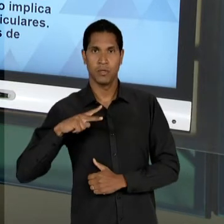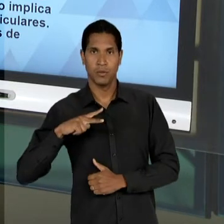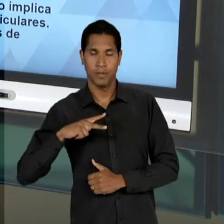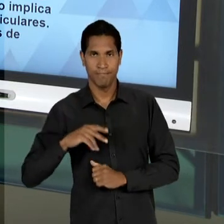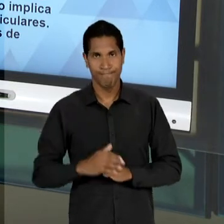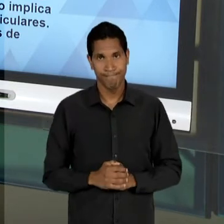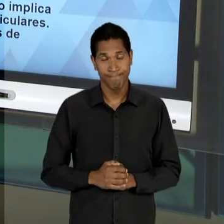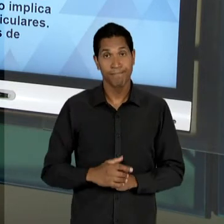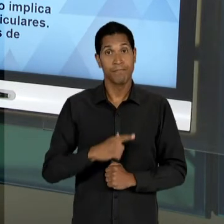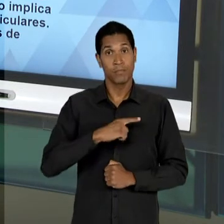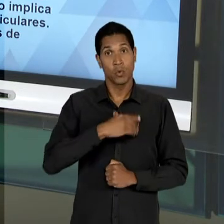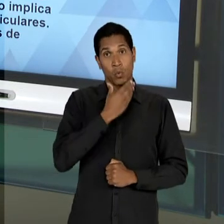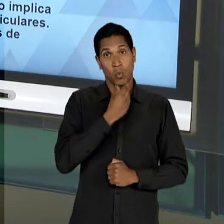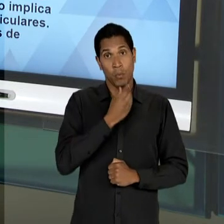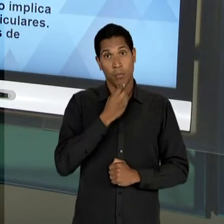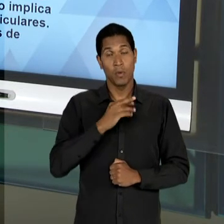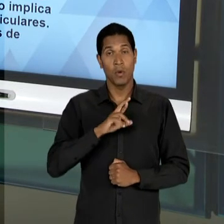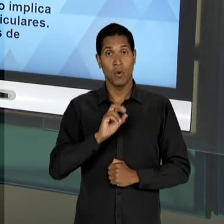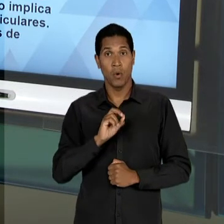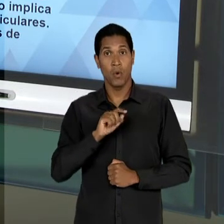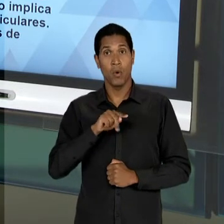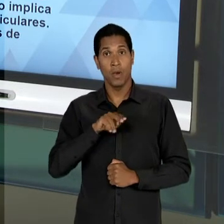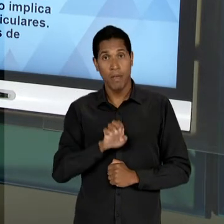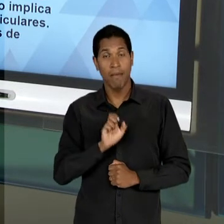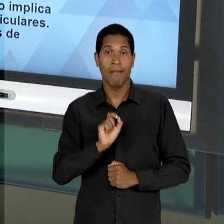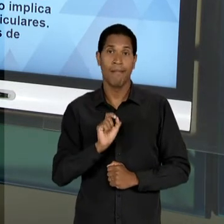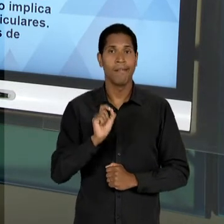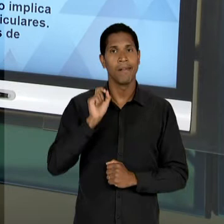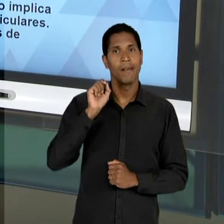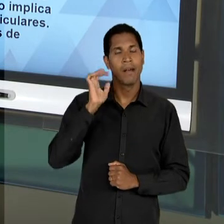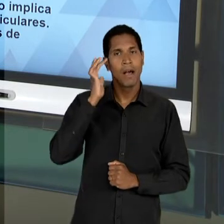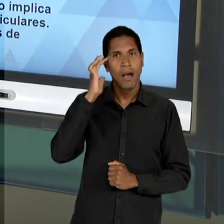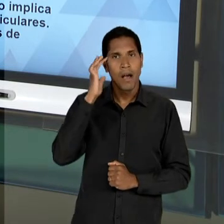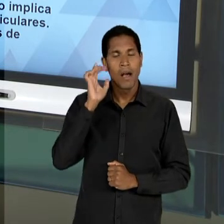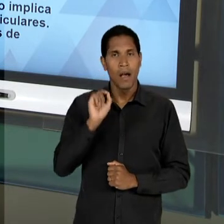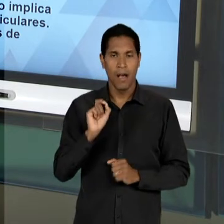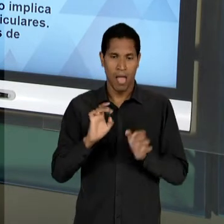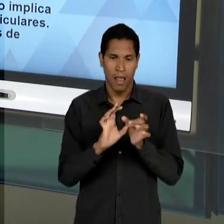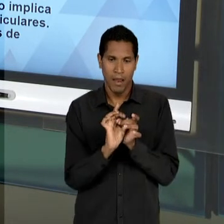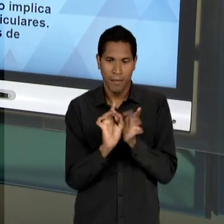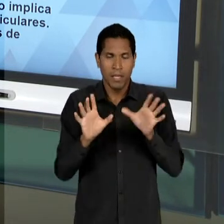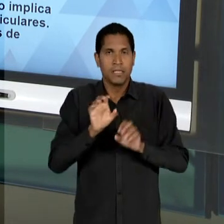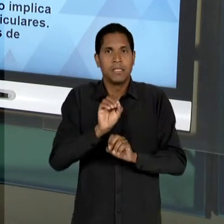DO ROQUE SPENCER MACIEL DE BARROS, SOBRETUDO SOBRE A LIVRE, OU SEJA, A LIBERDADE DE ENSINO